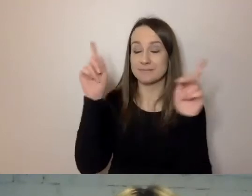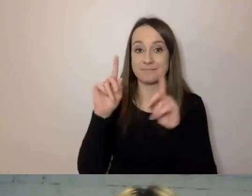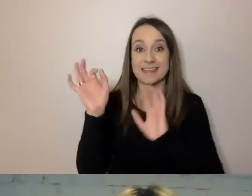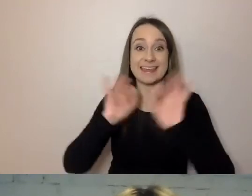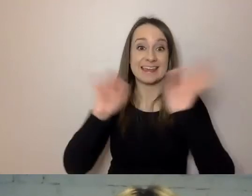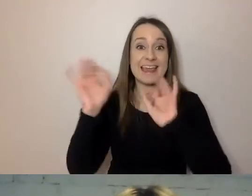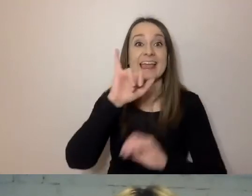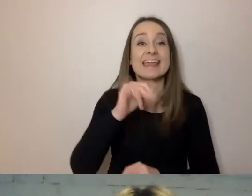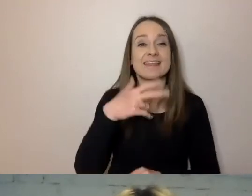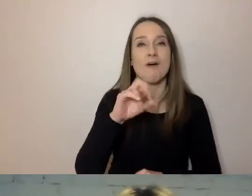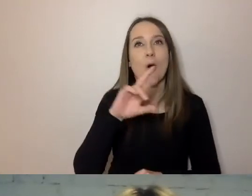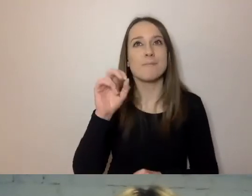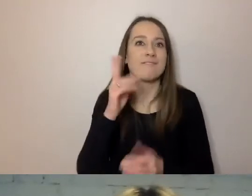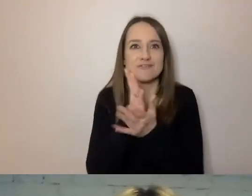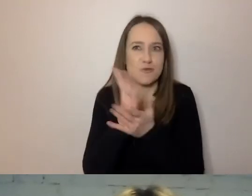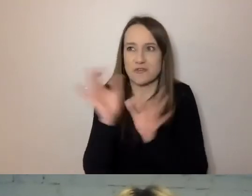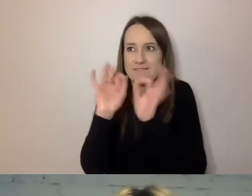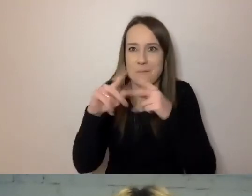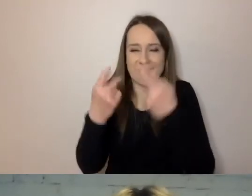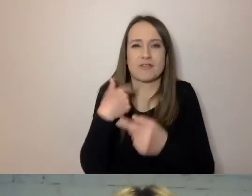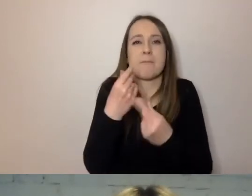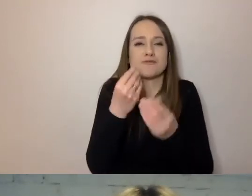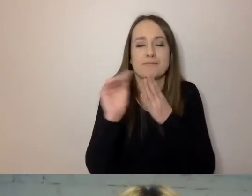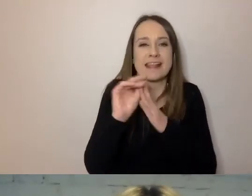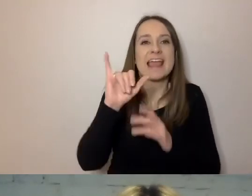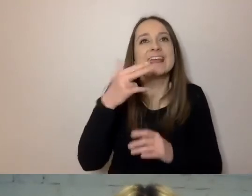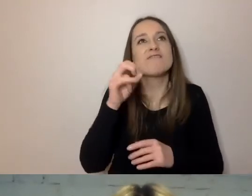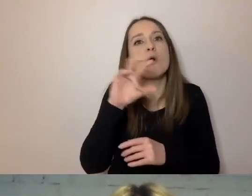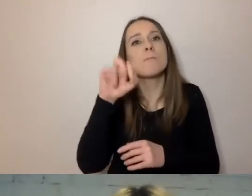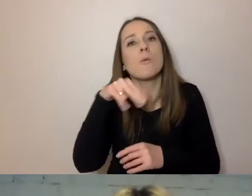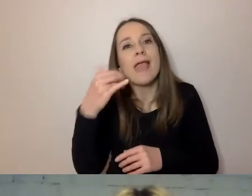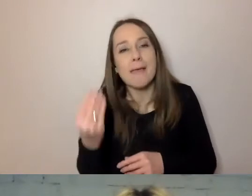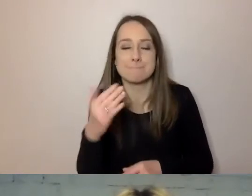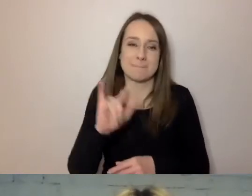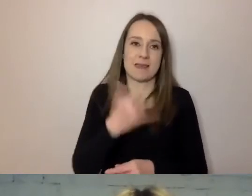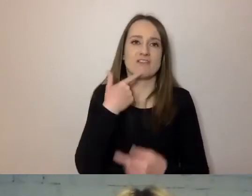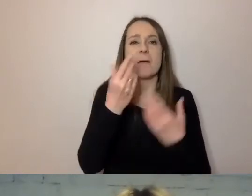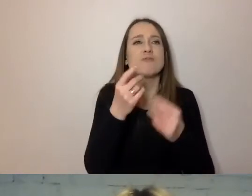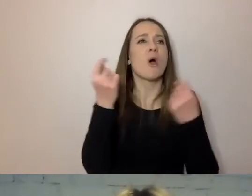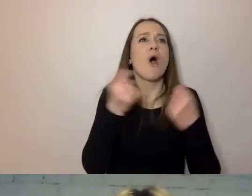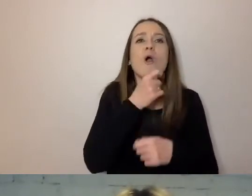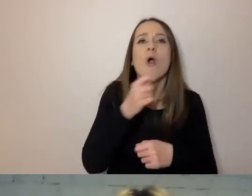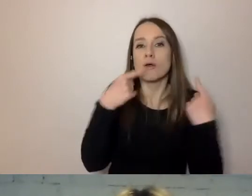Nie piszmy o tym, co robimy. Jeśli informujemy o koncercie, to napiszmy od razu: „Zapraszamy na koncert”.